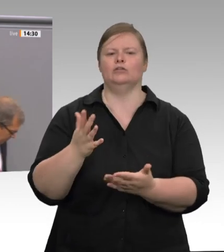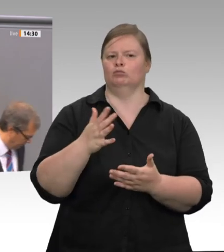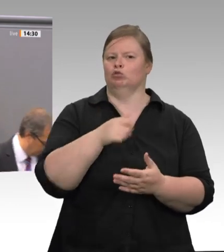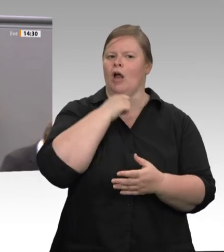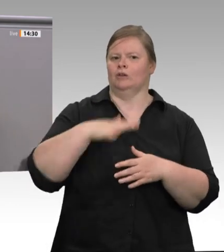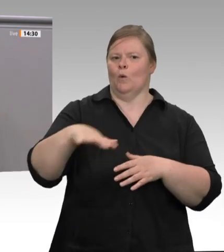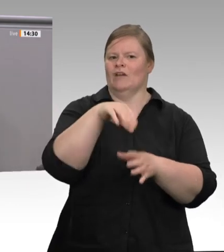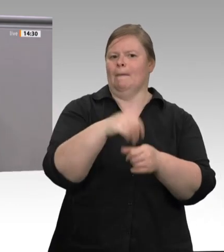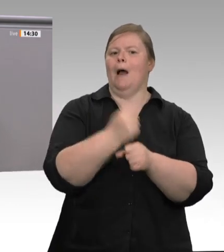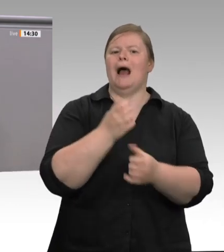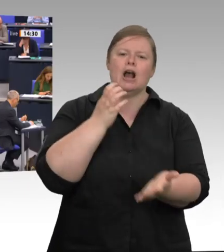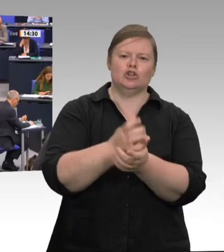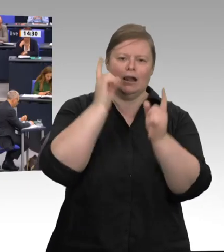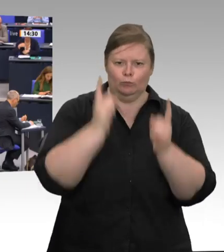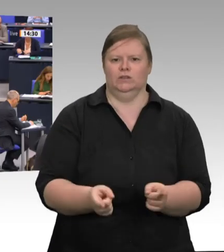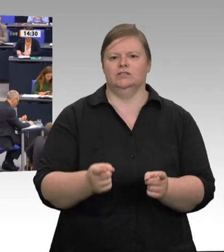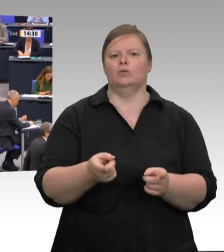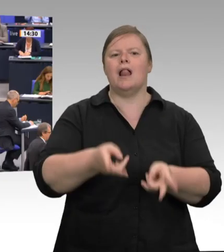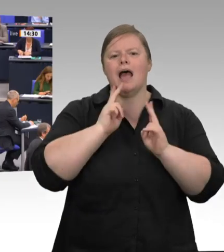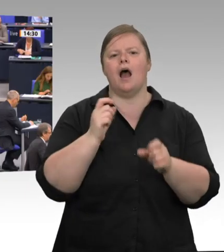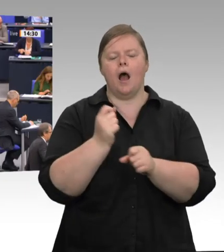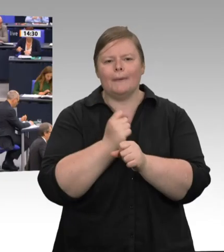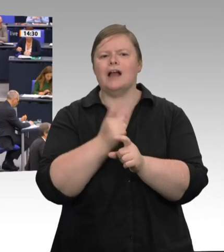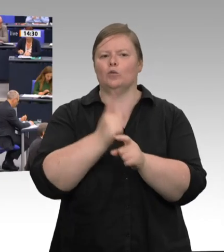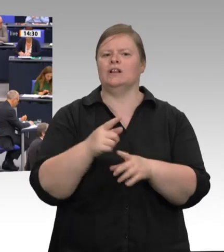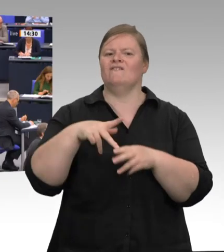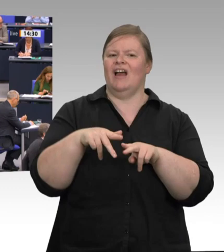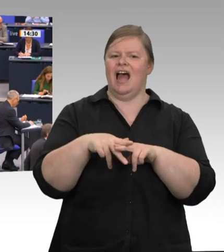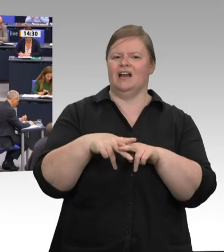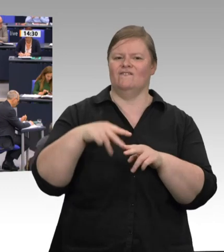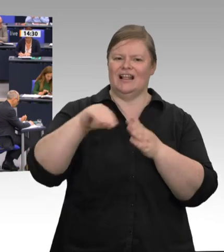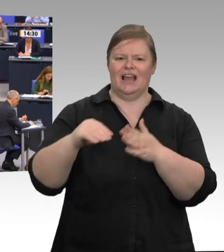Herr Minister – ich weiß nicht, ob er noch da ist –, brauchen wir unbedingt eine Arbeitsinspektion.